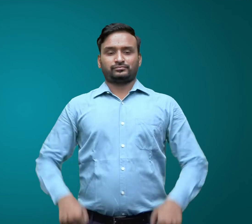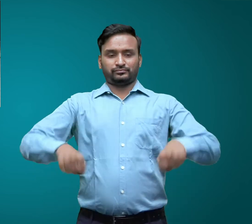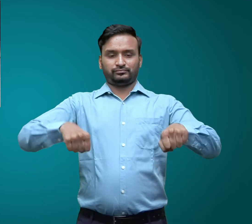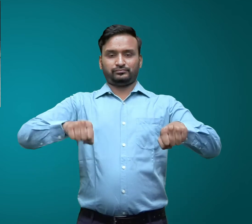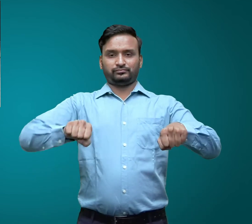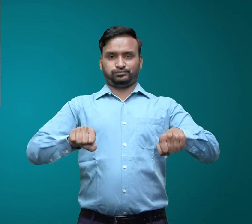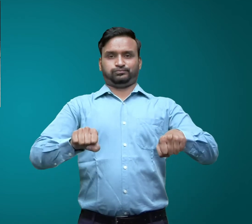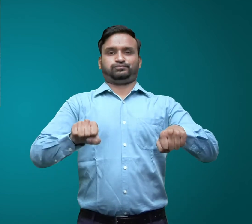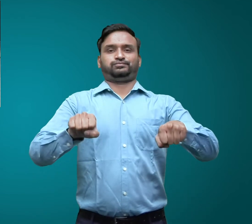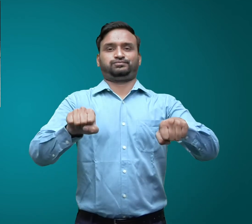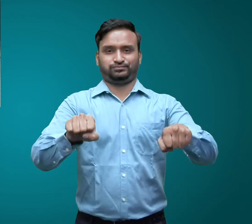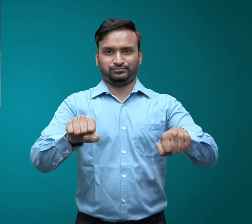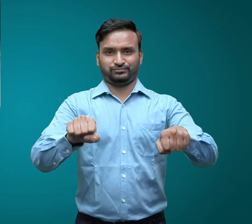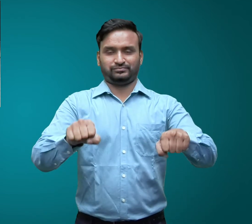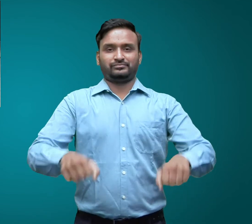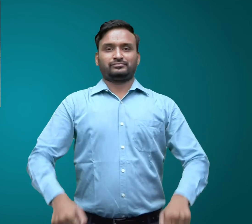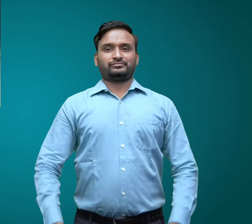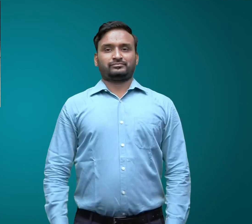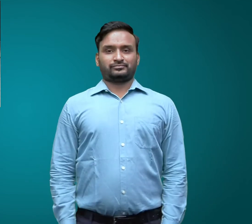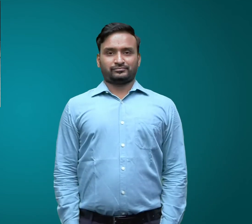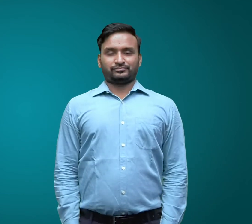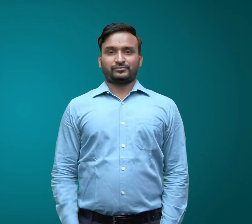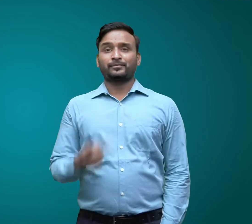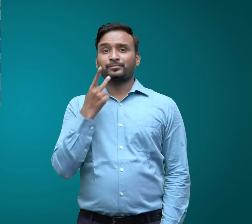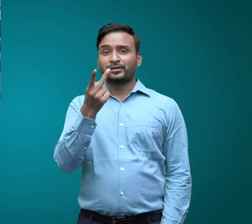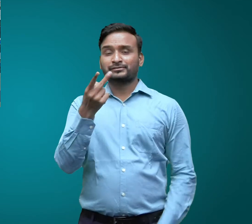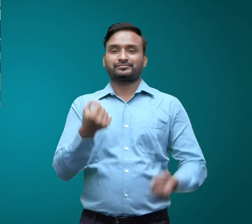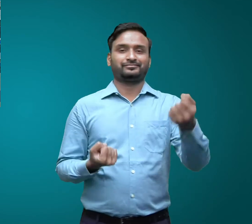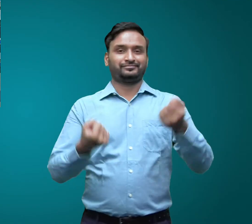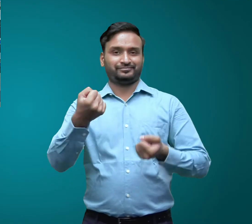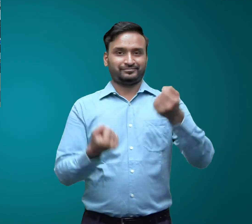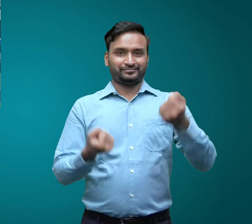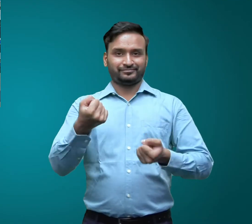स्कूटर बस